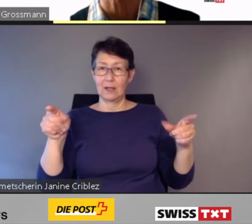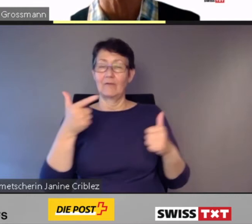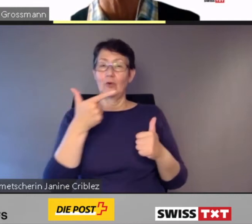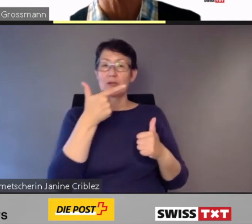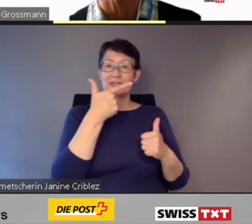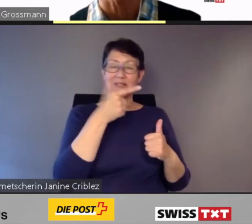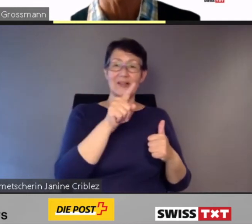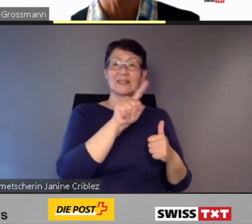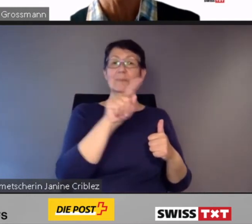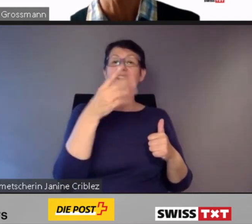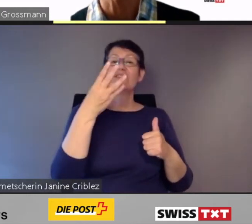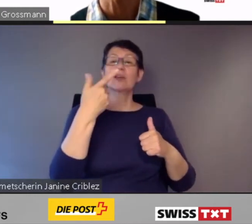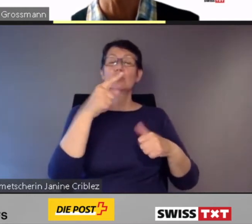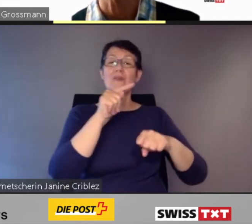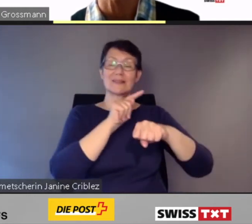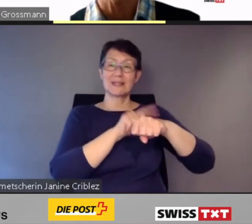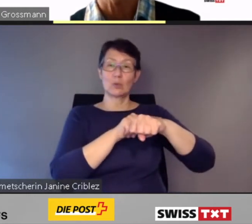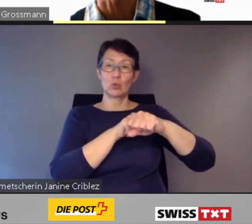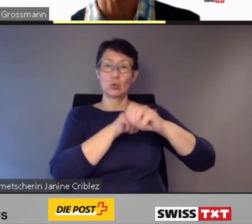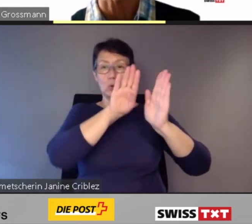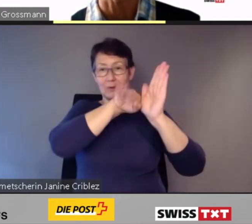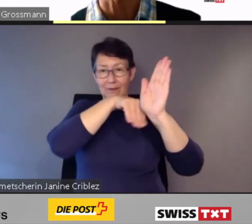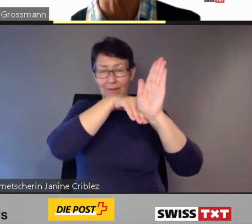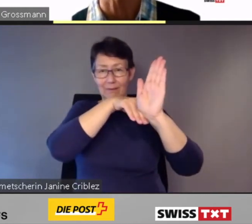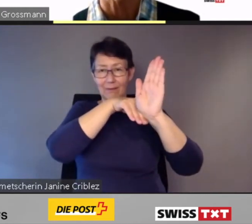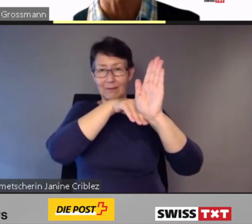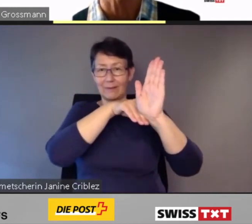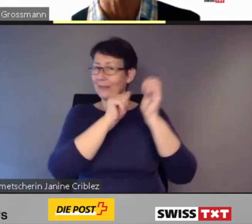nicht mehr nach dem festgelegten Fahrplan.